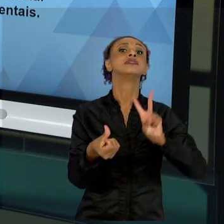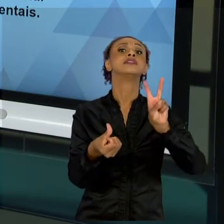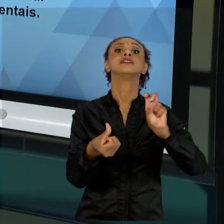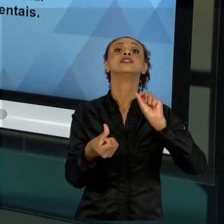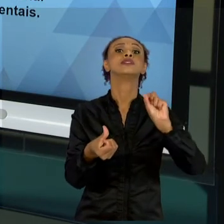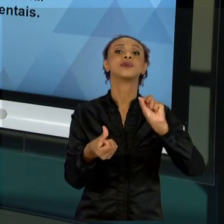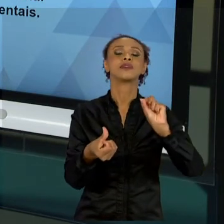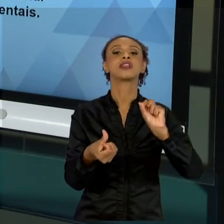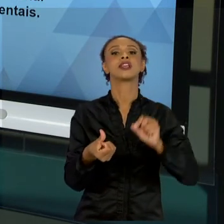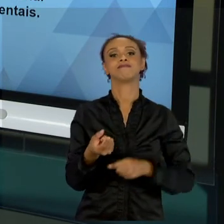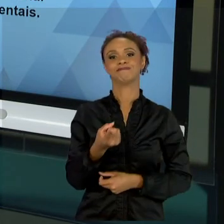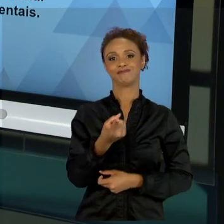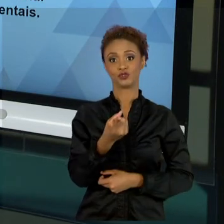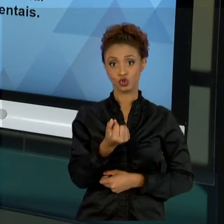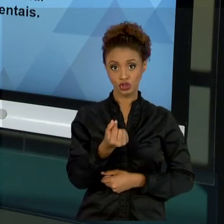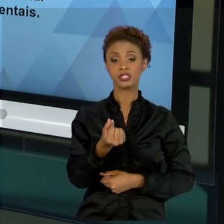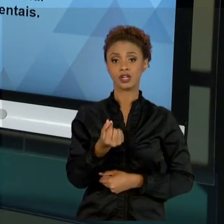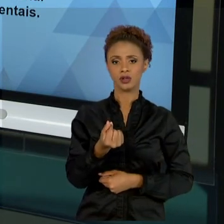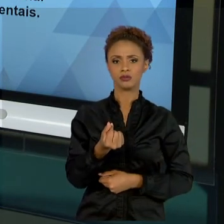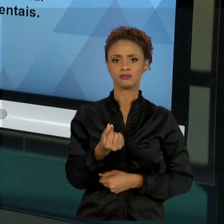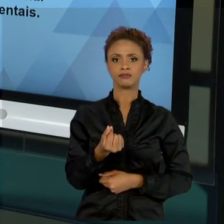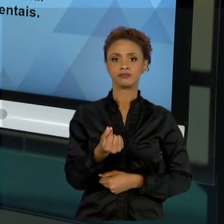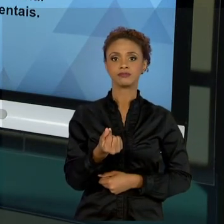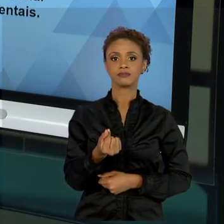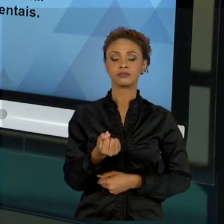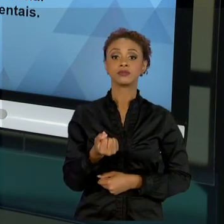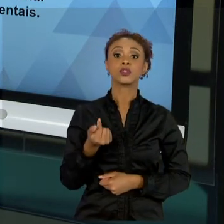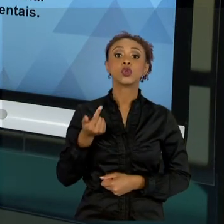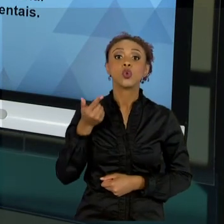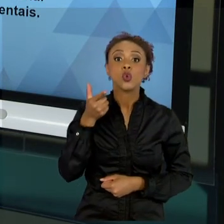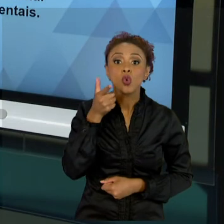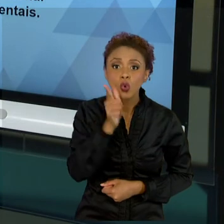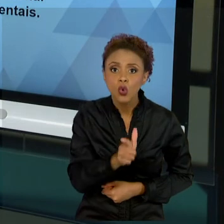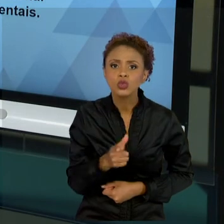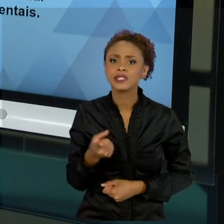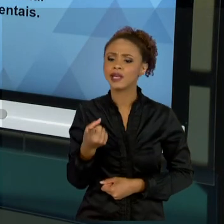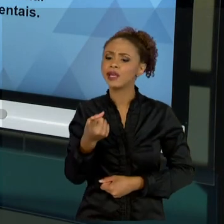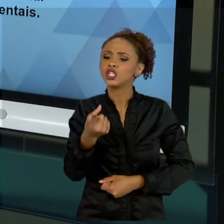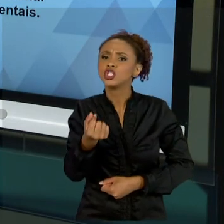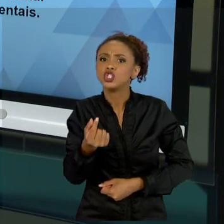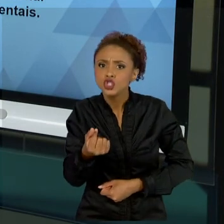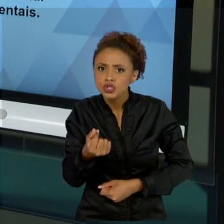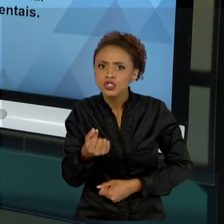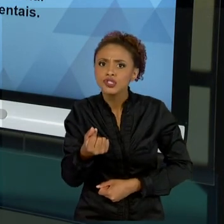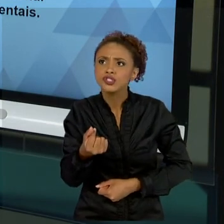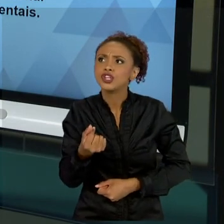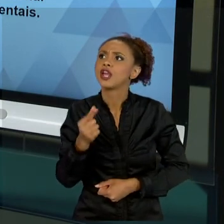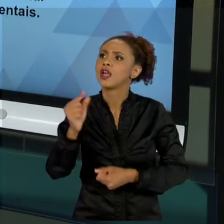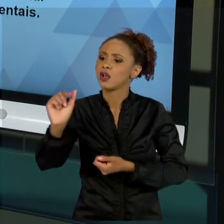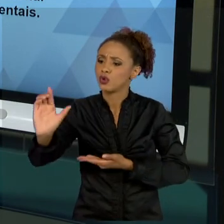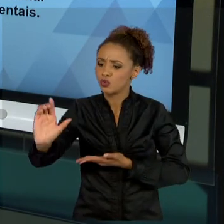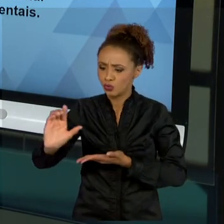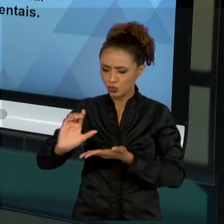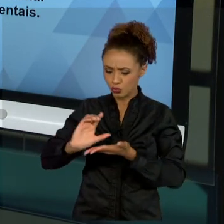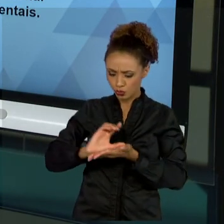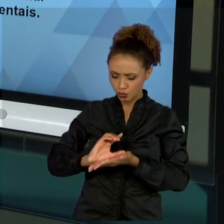RETORNAR EM RELAÇÃO AO DINHEIRO, QUANTO QUE É O MEU RETORNO FINANCEIRO, O MEU RETORNO SOCIAL COM